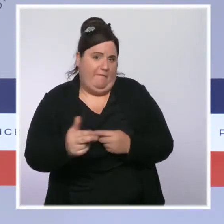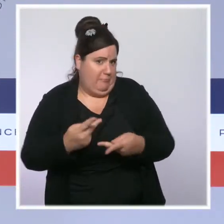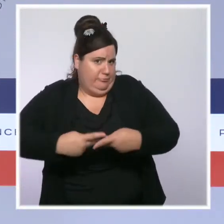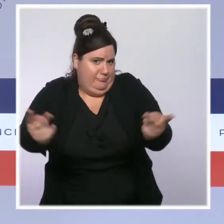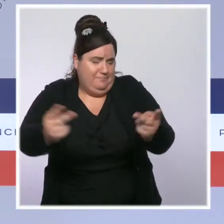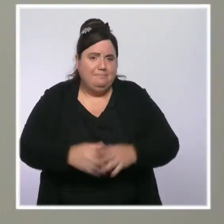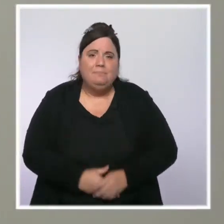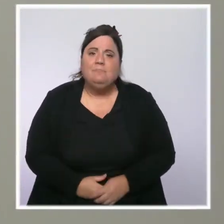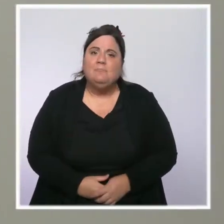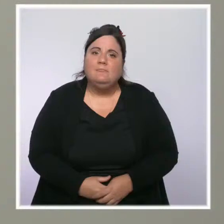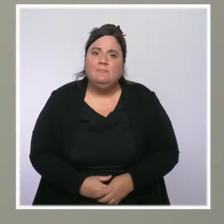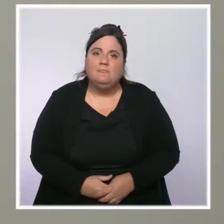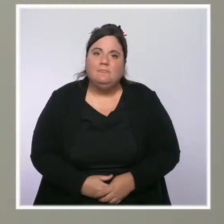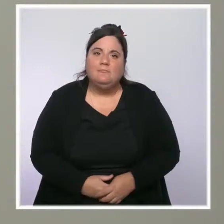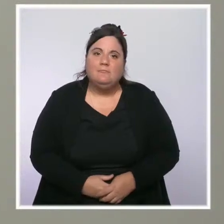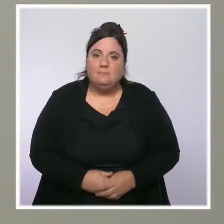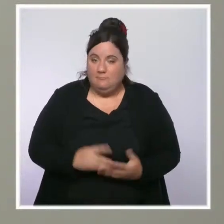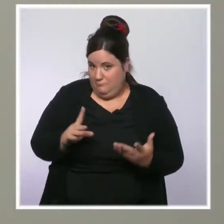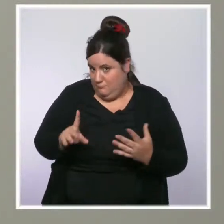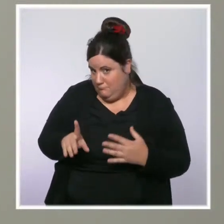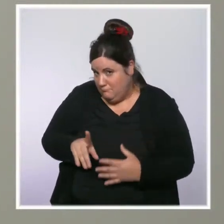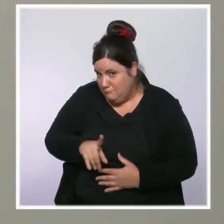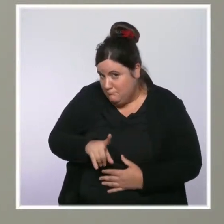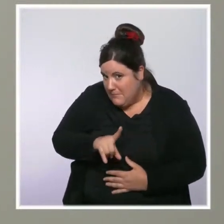Une question aussi sur la flambée des prix des matières premières.